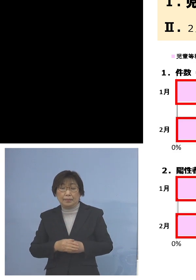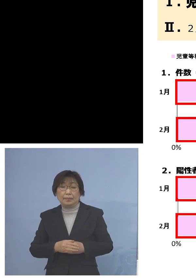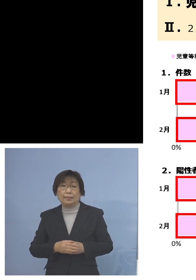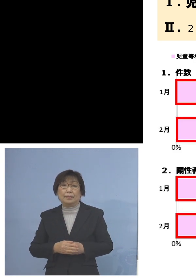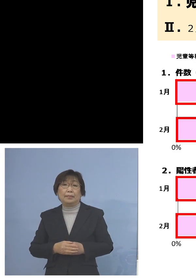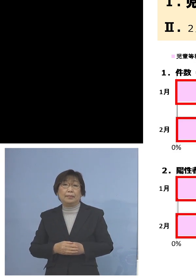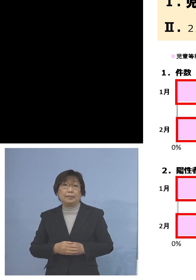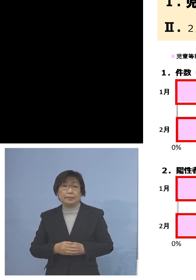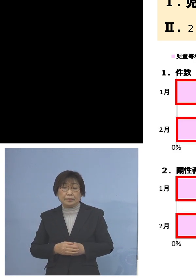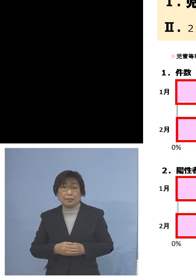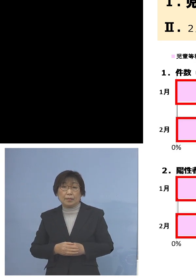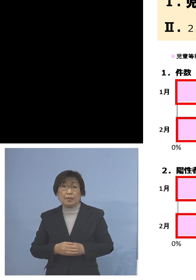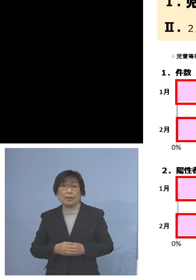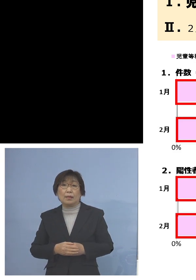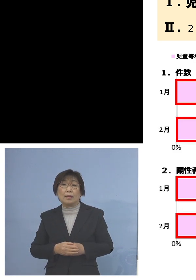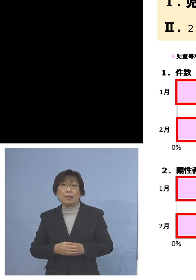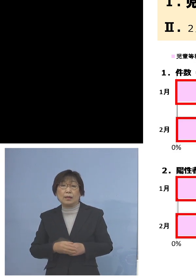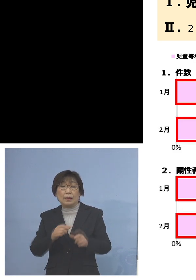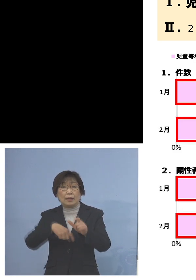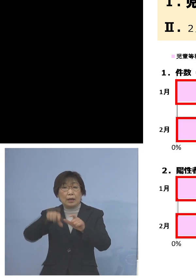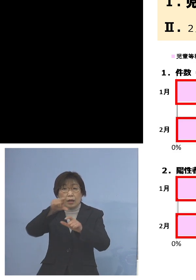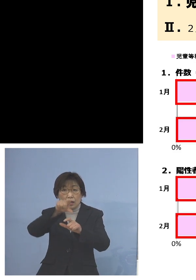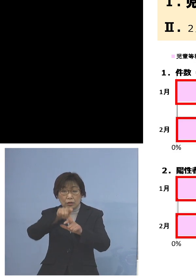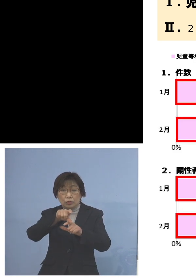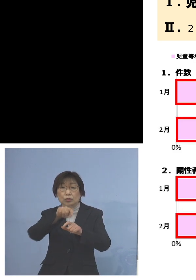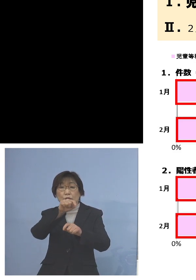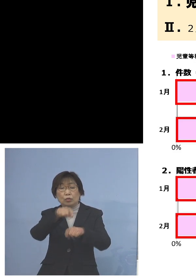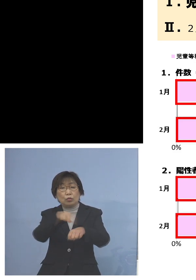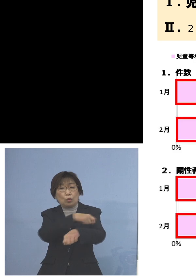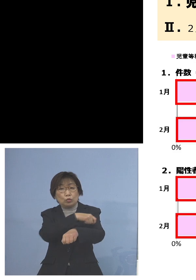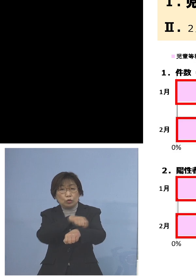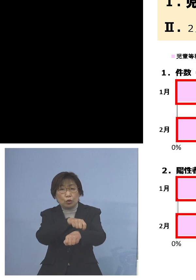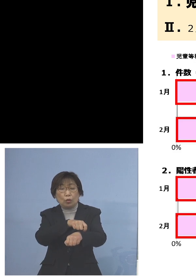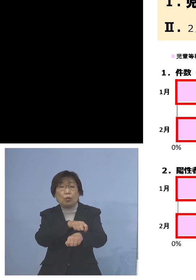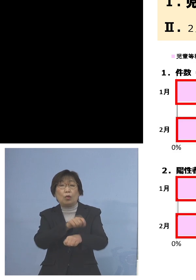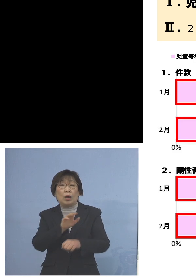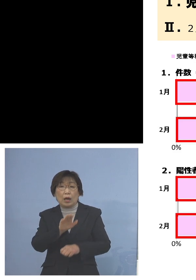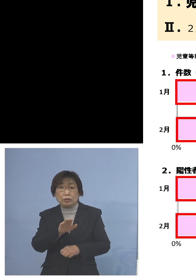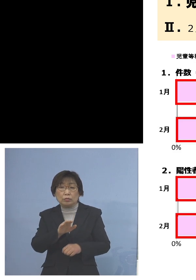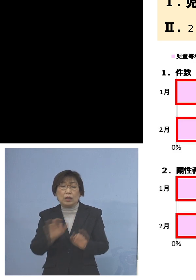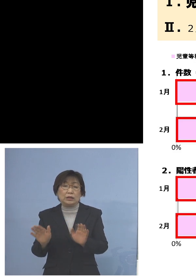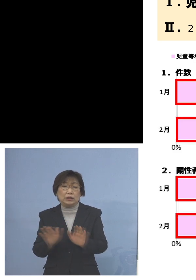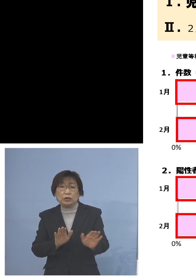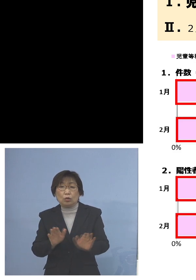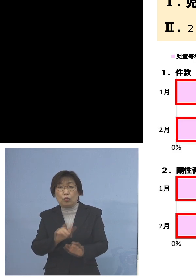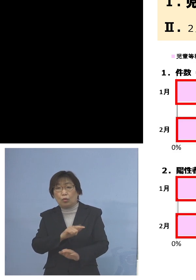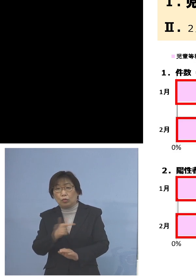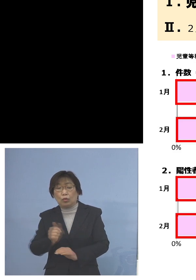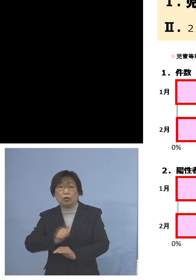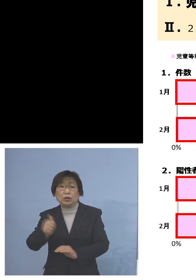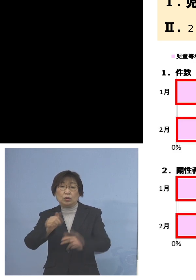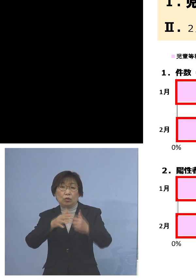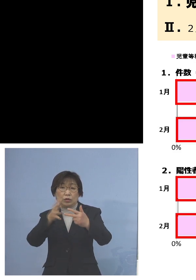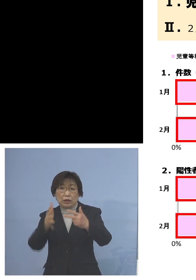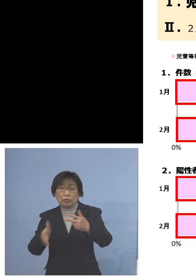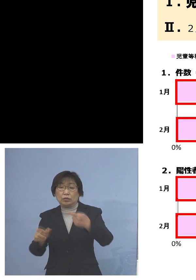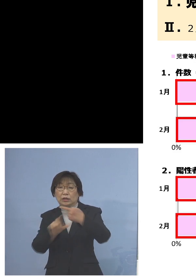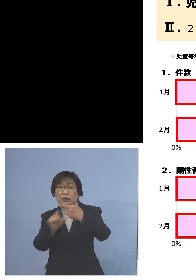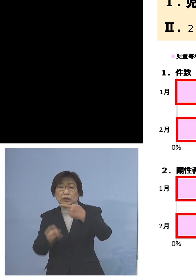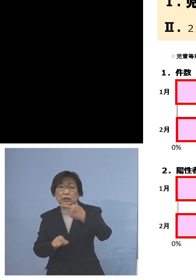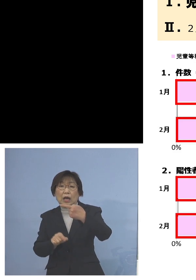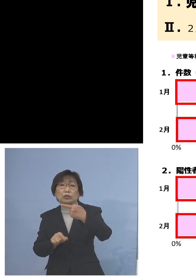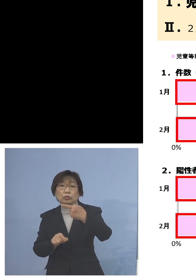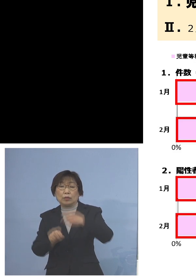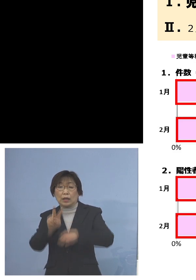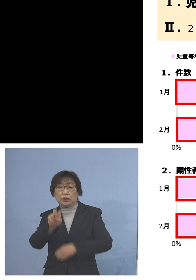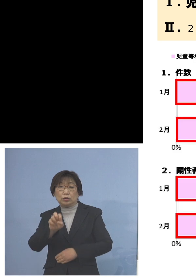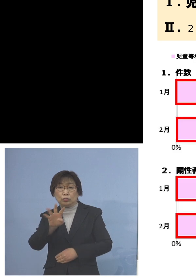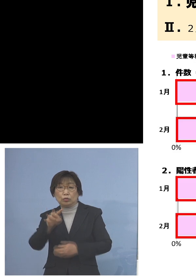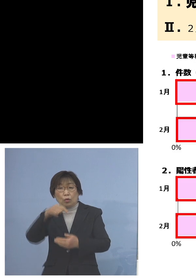しかもこのうち特徴が出ているのは 児童等利用施設、1月は24件のうちの5件